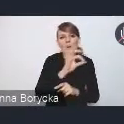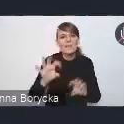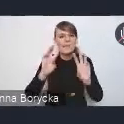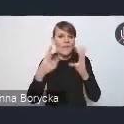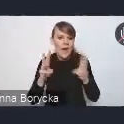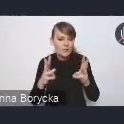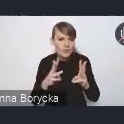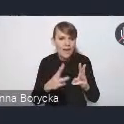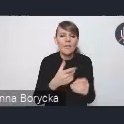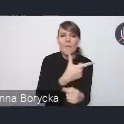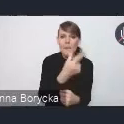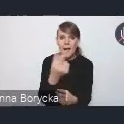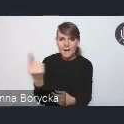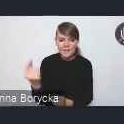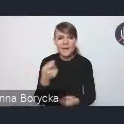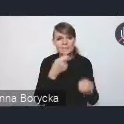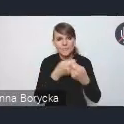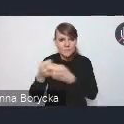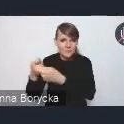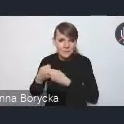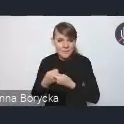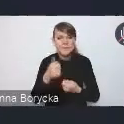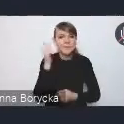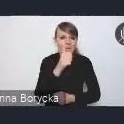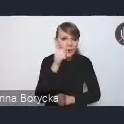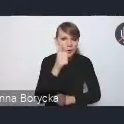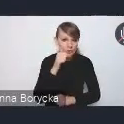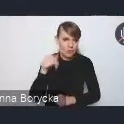z którymi współpracujemy na co dzień w Ministerstwie.